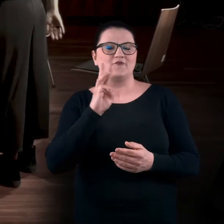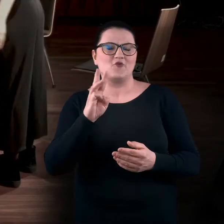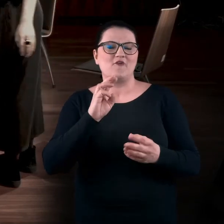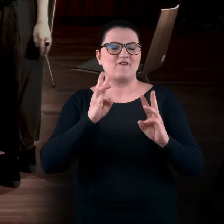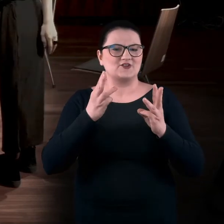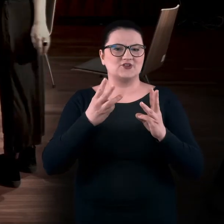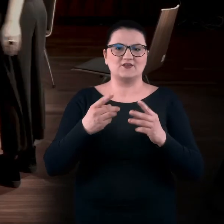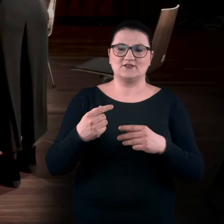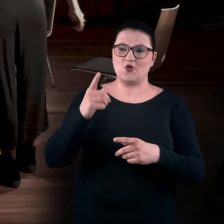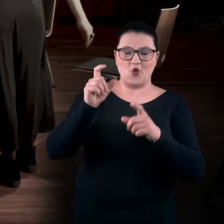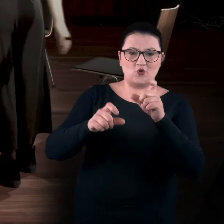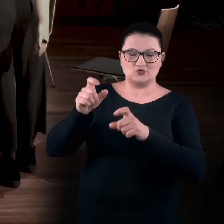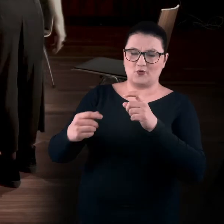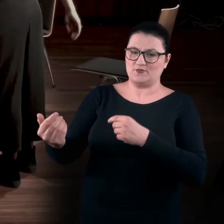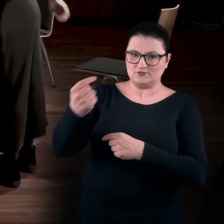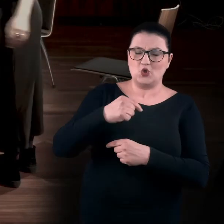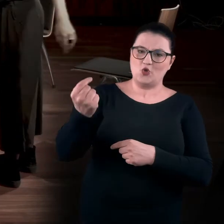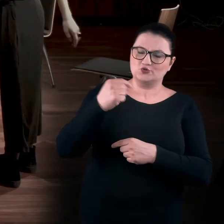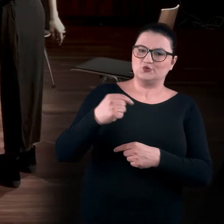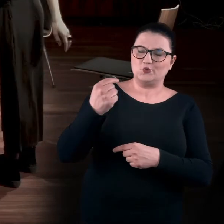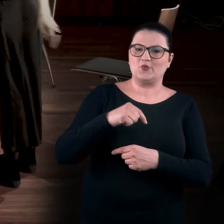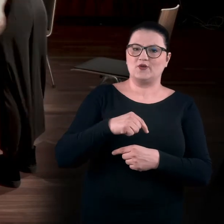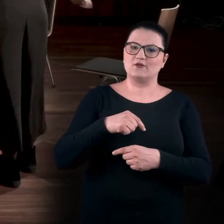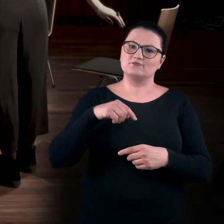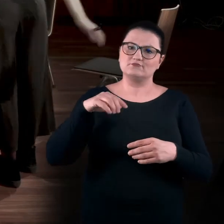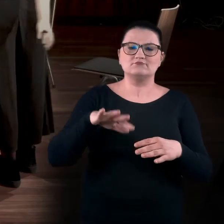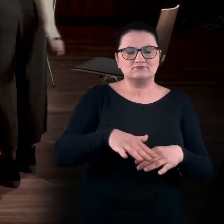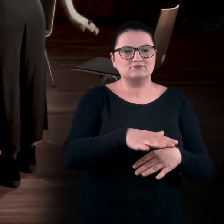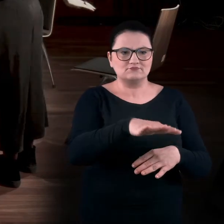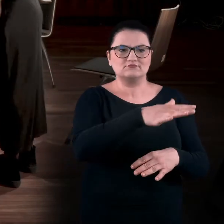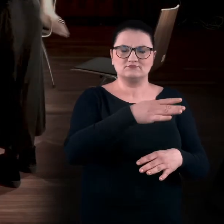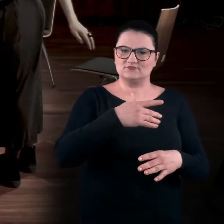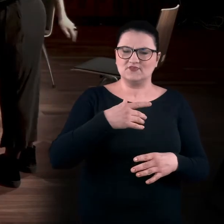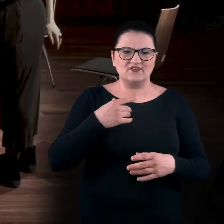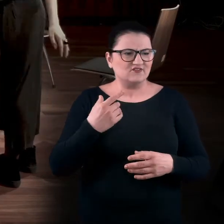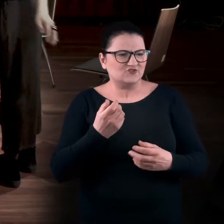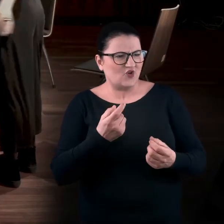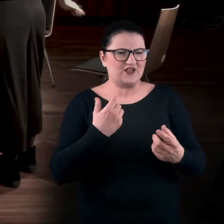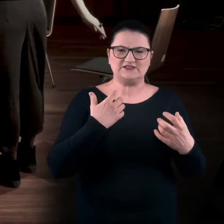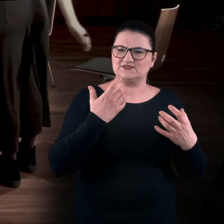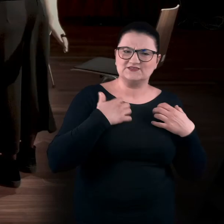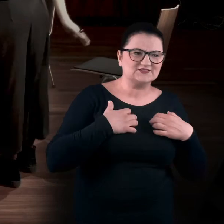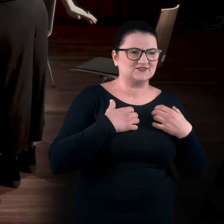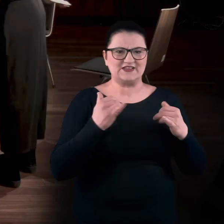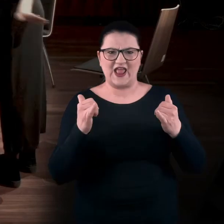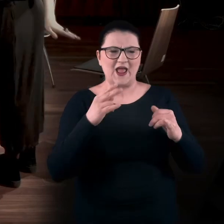Tak. One przychodziły do nas. Chodziły po tym bunkrze trochę zagubione. BARTEK: Dookoła. Wkurzone. I patrzyły.